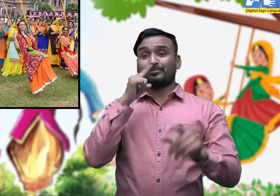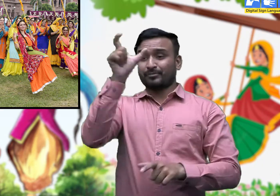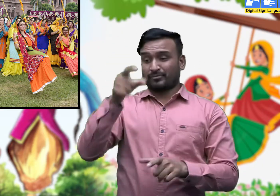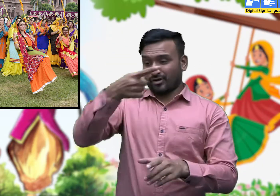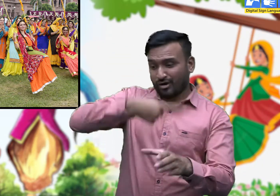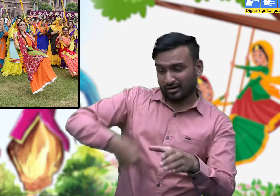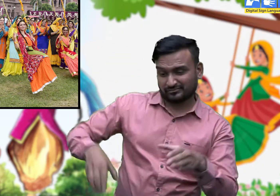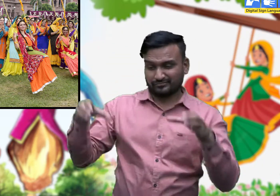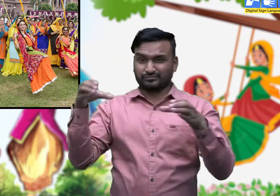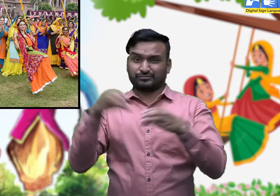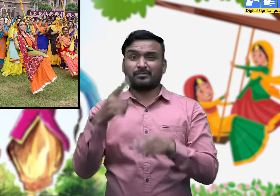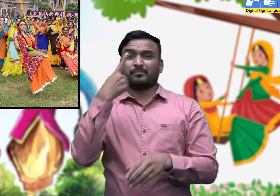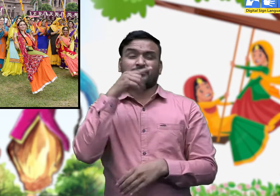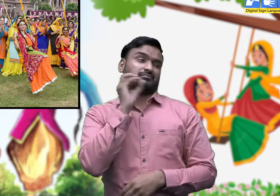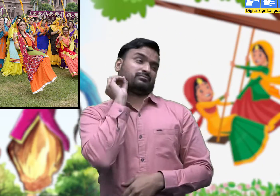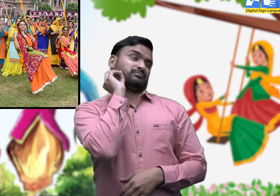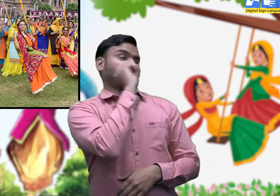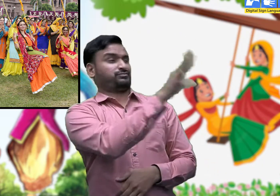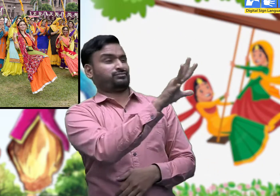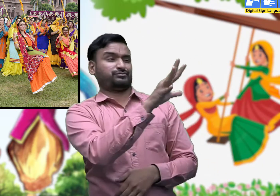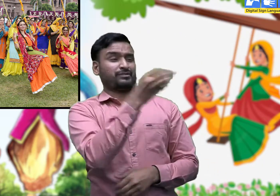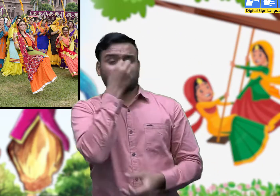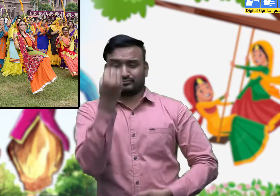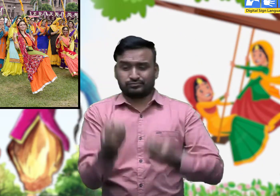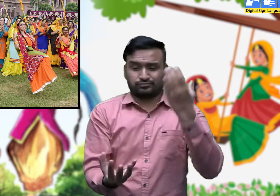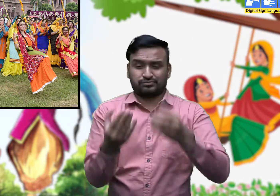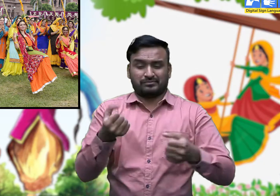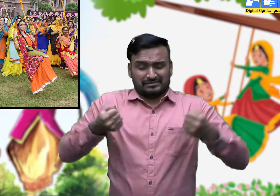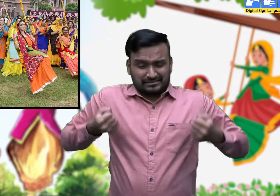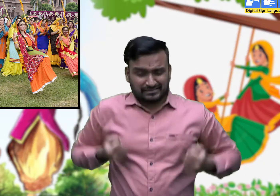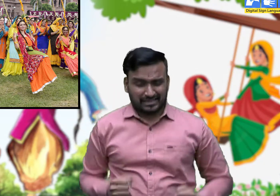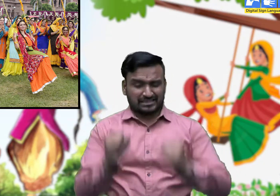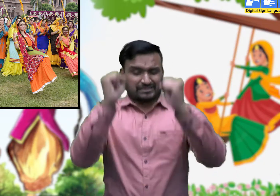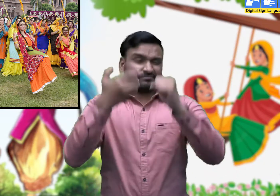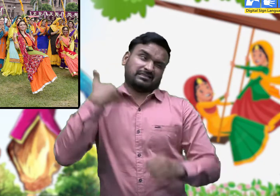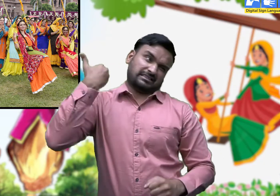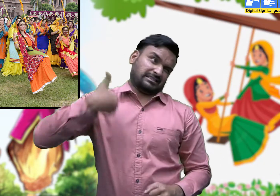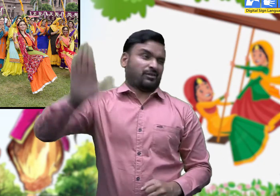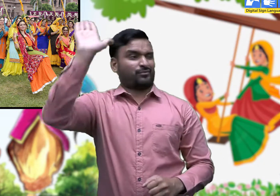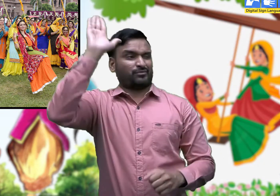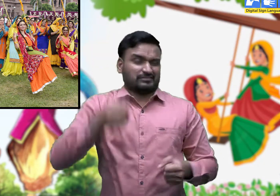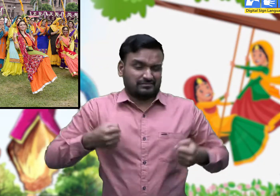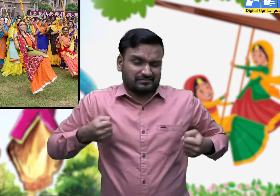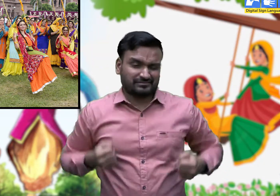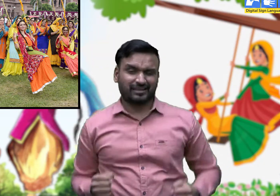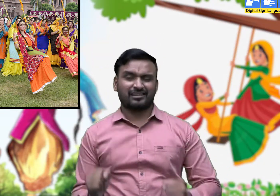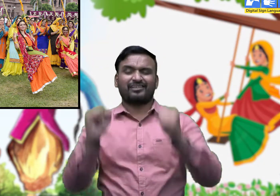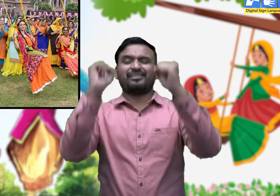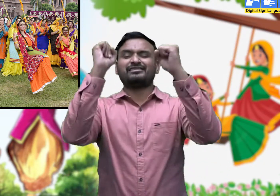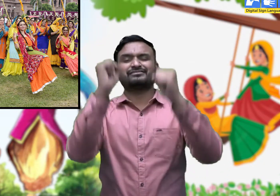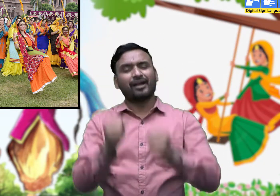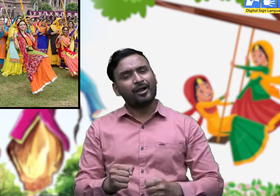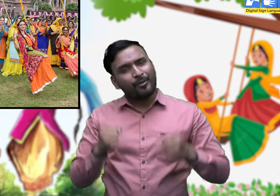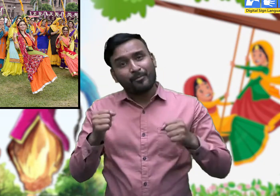बालिकाएँ अपनी माँ से कहने लगती हैं। ' झूलण जांगी ए माँ मेरी, बाग मैं री,